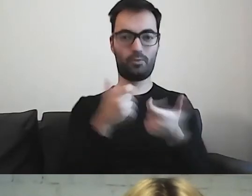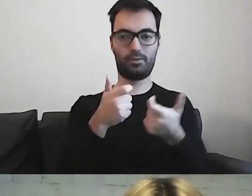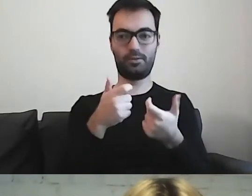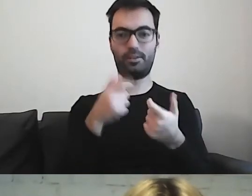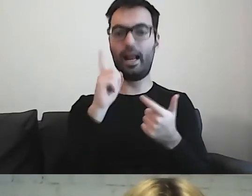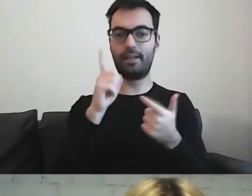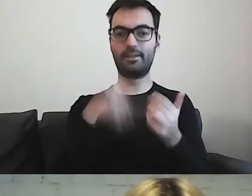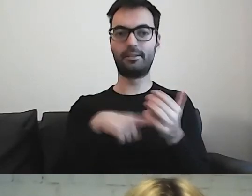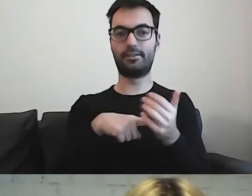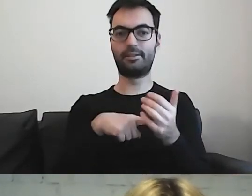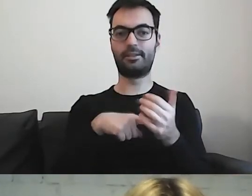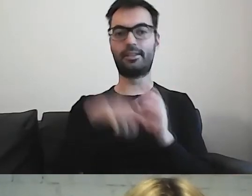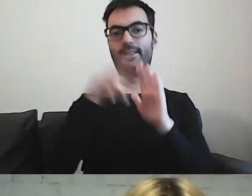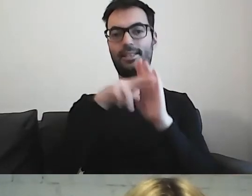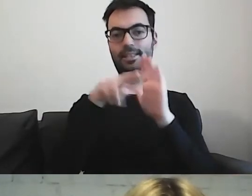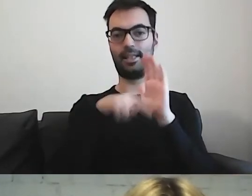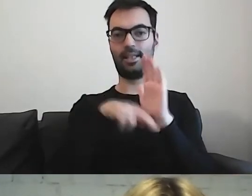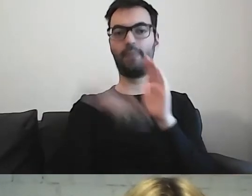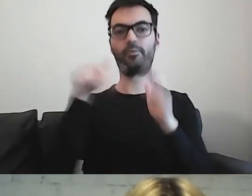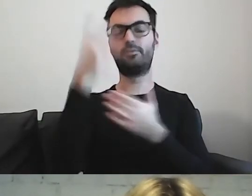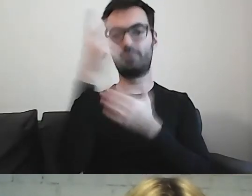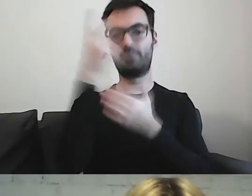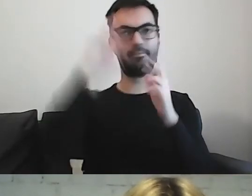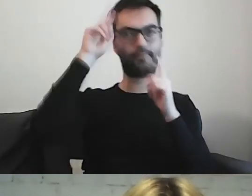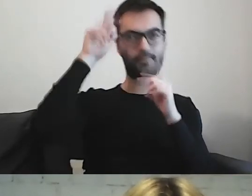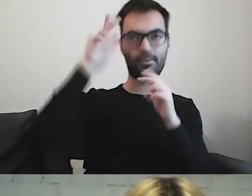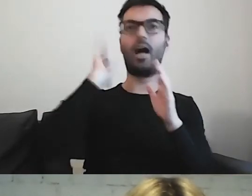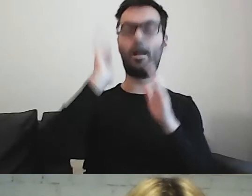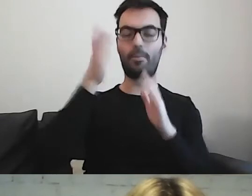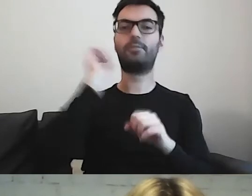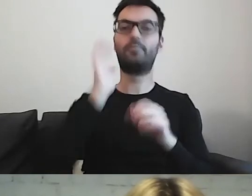Trzeba się tylko zapoznać z zasadami. I później dużo, dużo ćwiczyć.